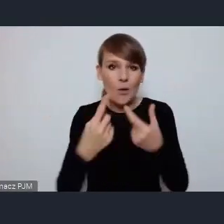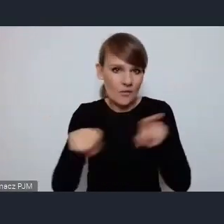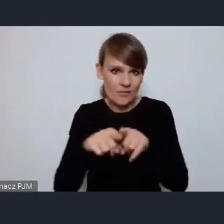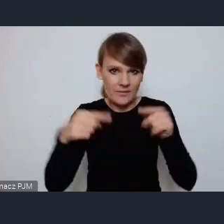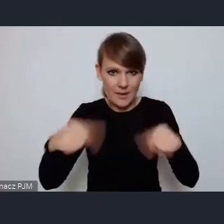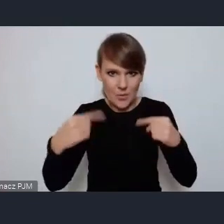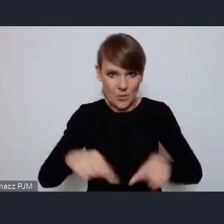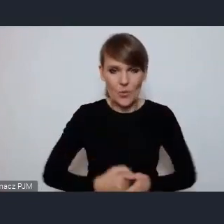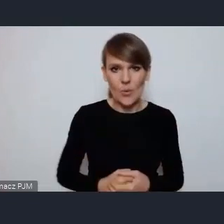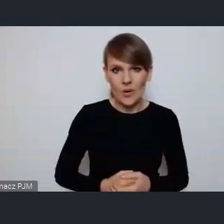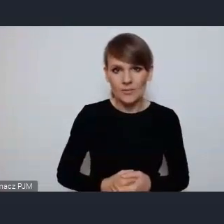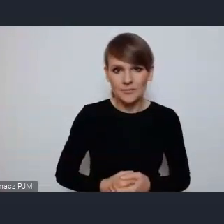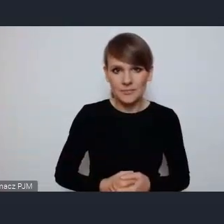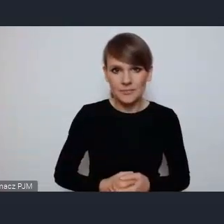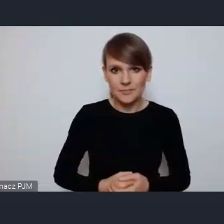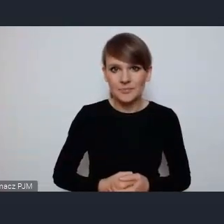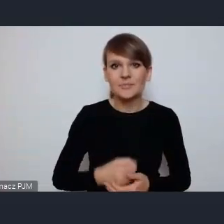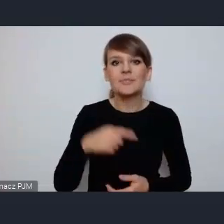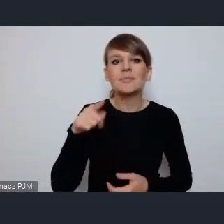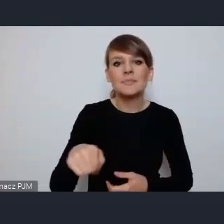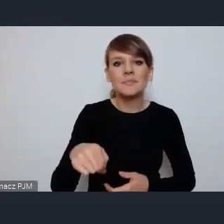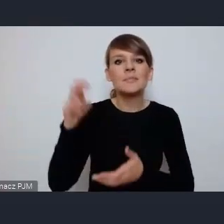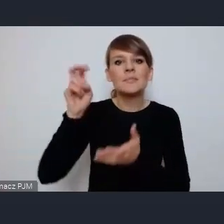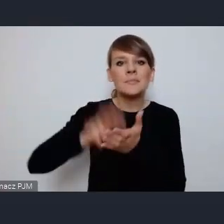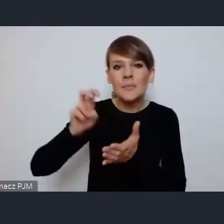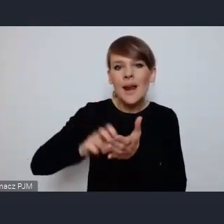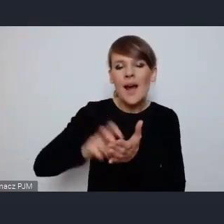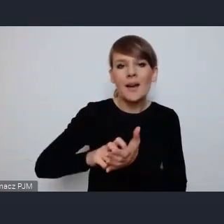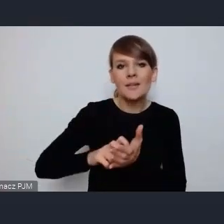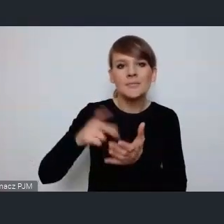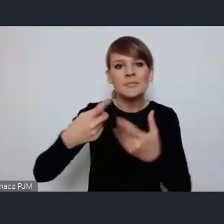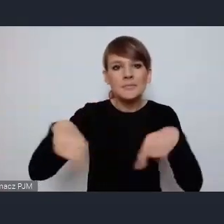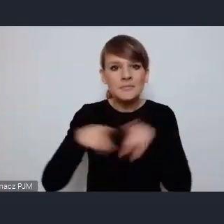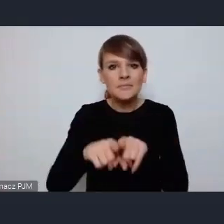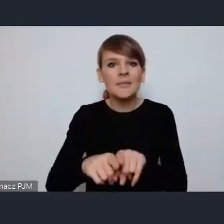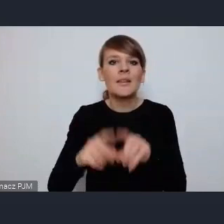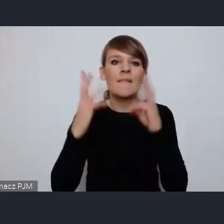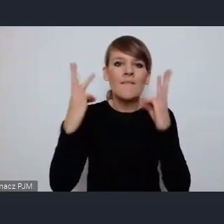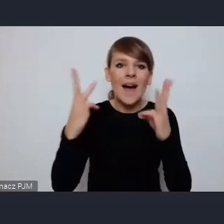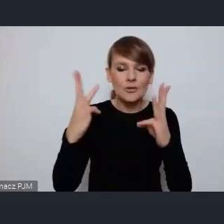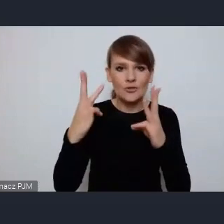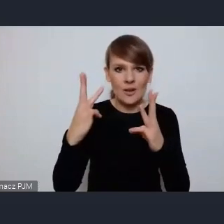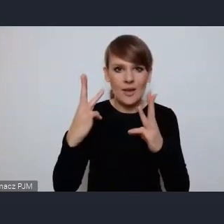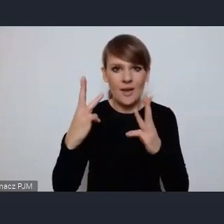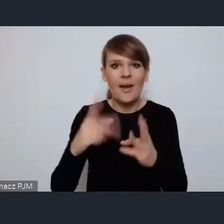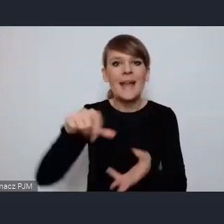ponieważ zabrakło realizacji tego no można powiedzieć kluczowego serca miasta jakim jest centrum i